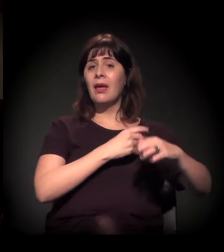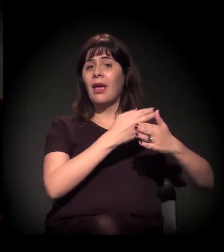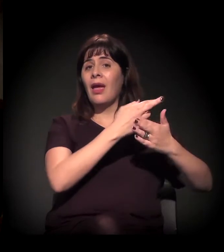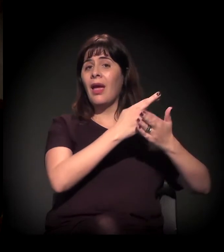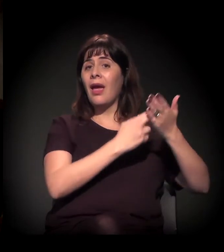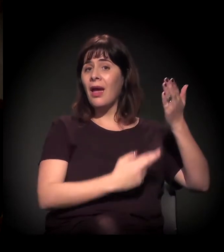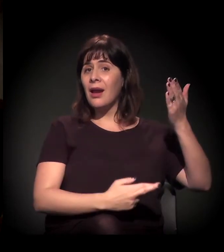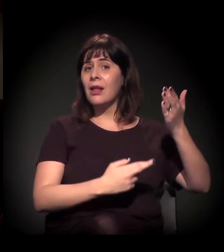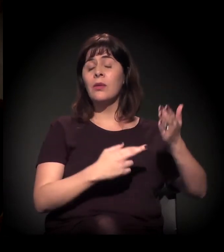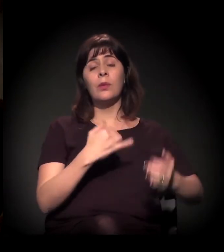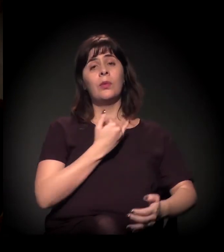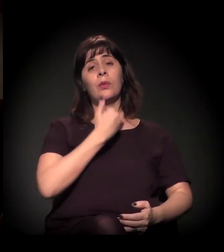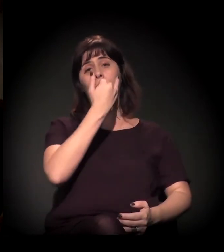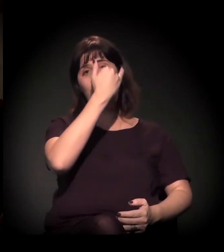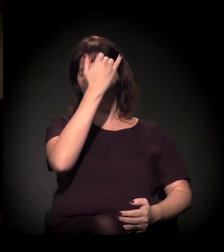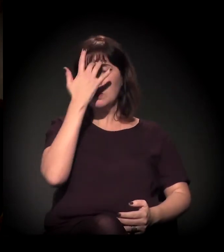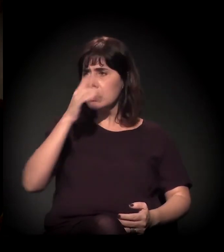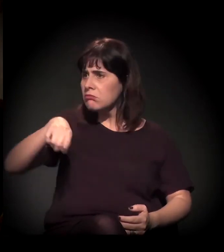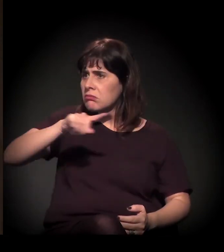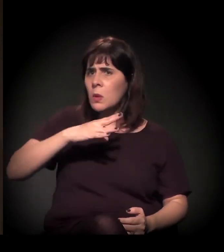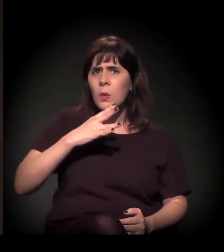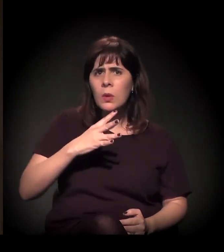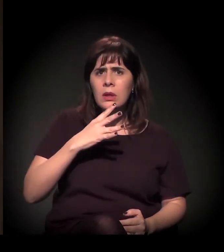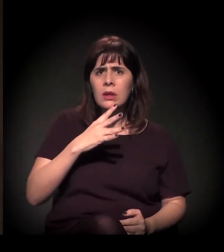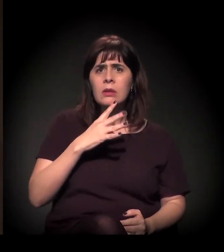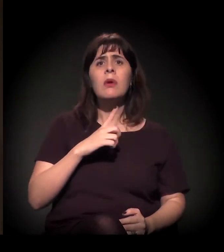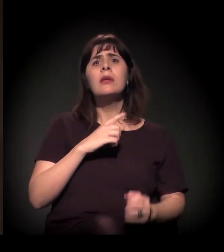− não sei se alguém já ouviu falar do Artigo 19 −, falando sobre esse processo.